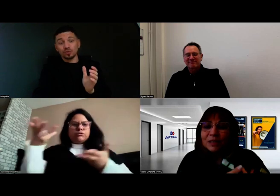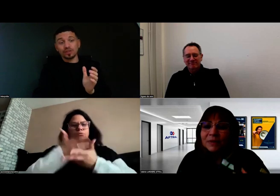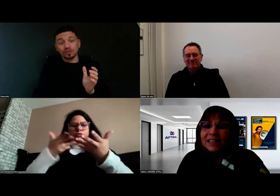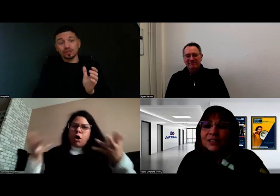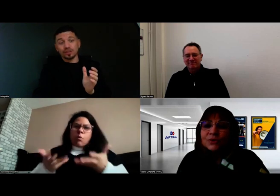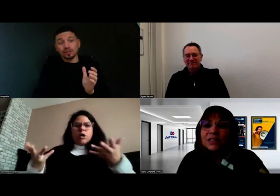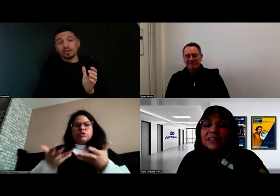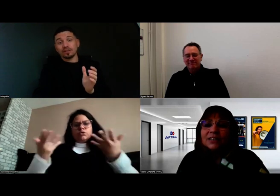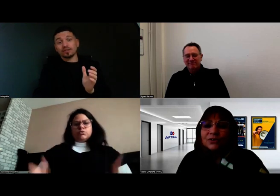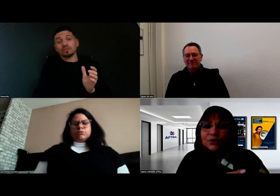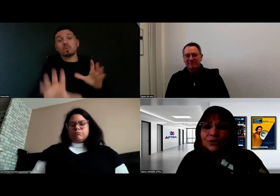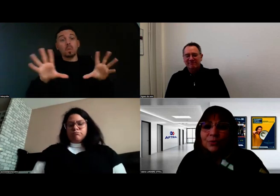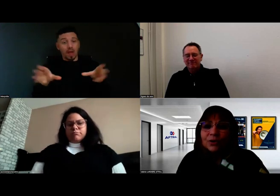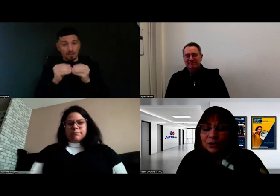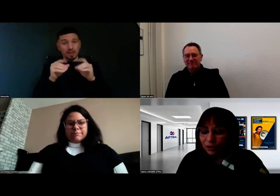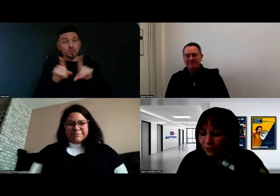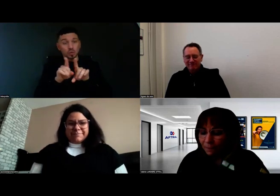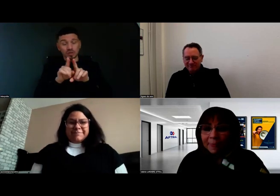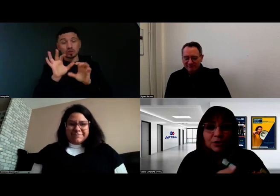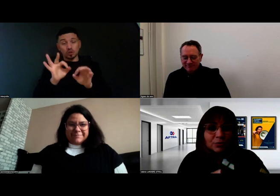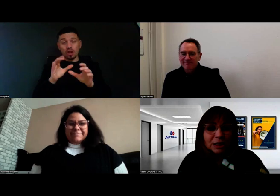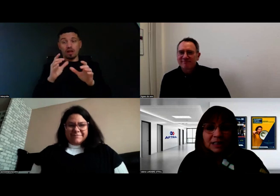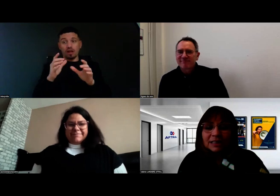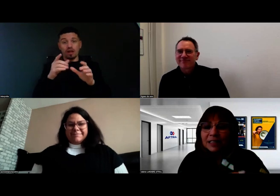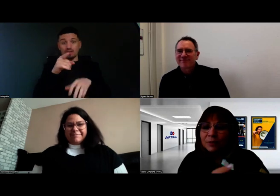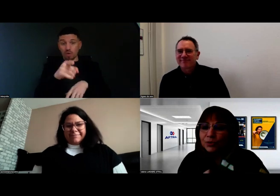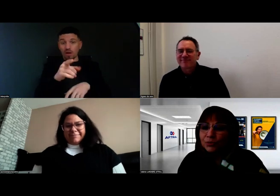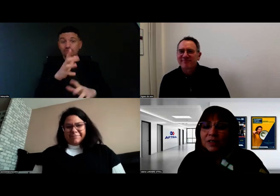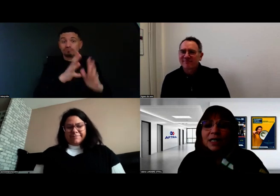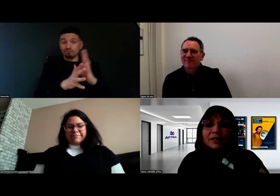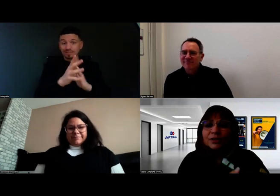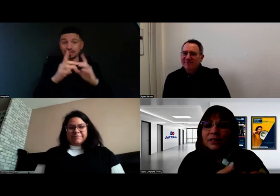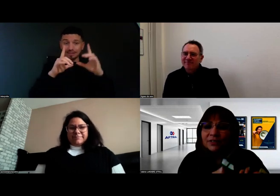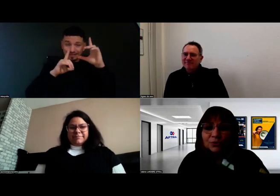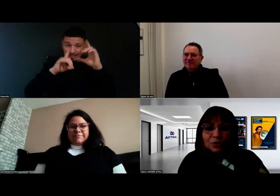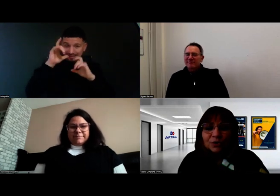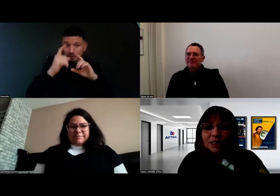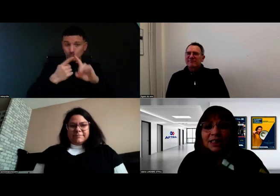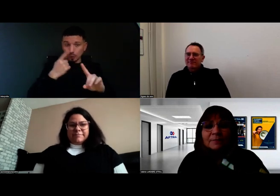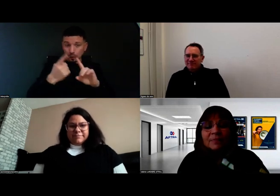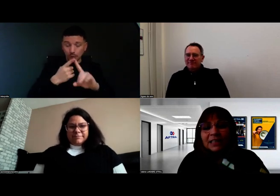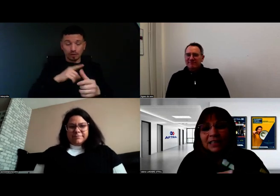On capitalise aussi justement ensemble, comme vous le dites, l'expression du visage, la façon de communiquer.